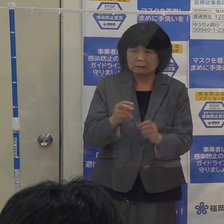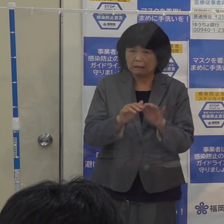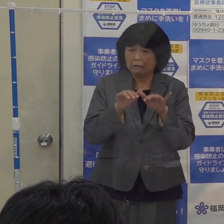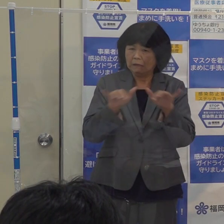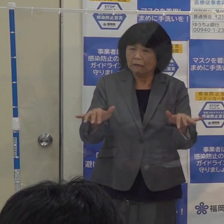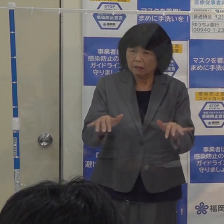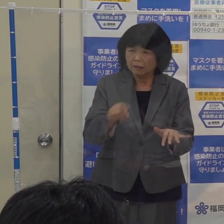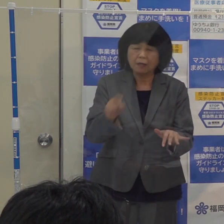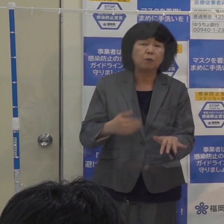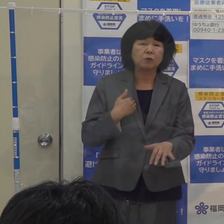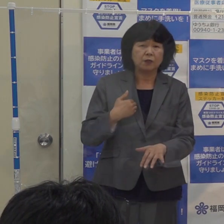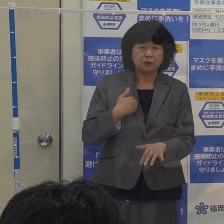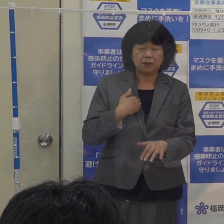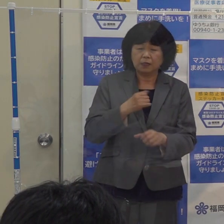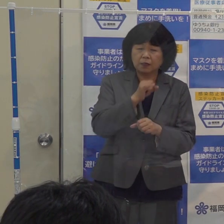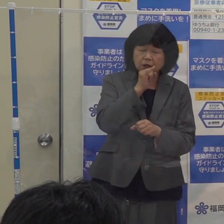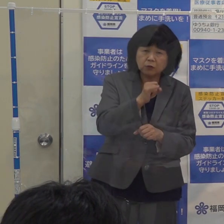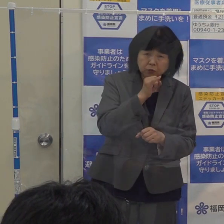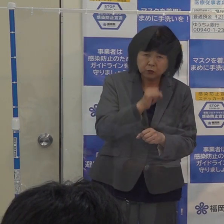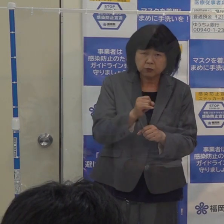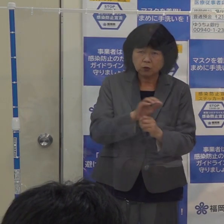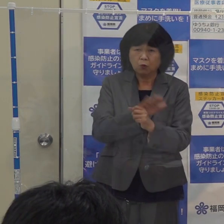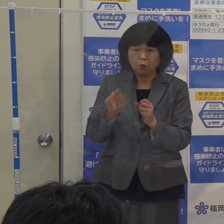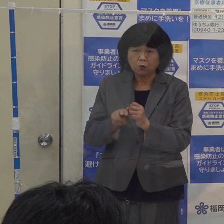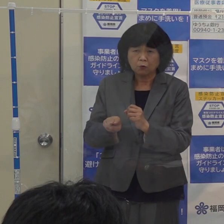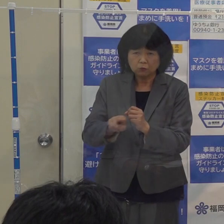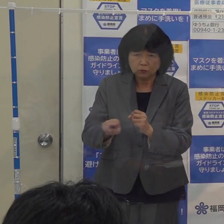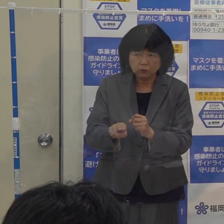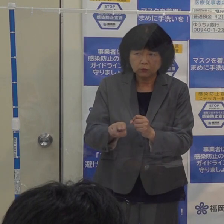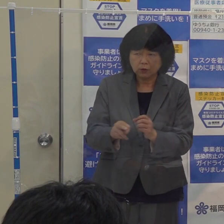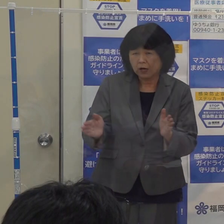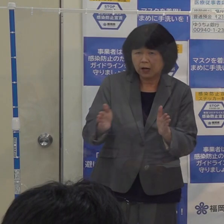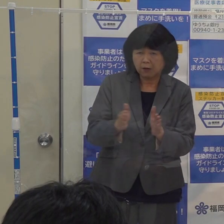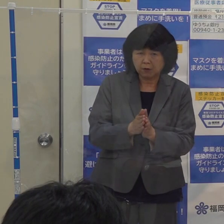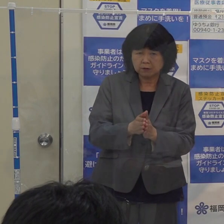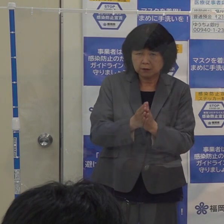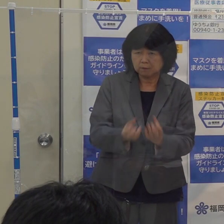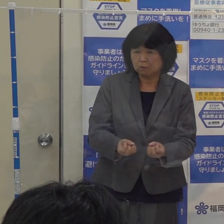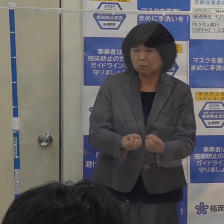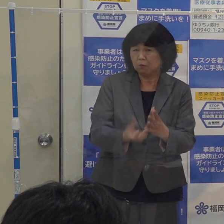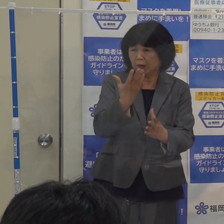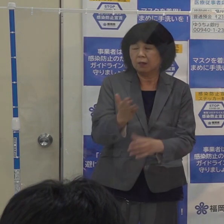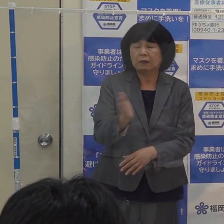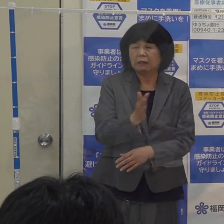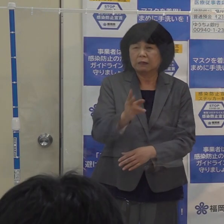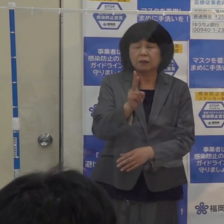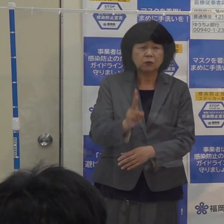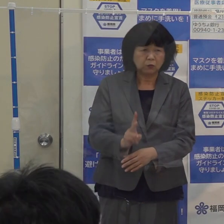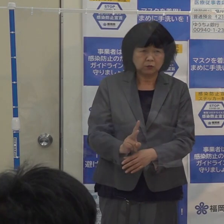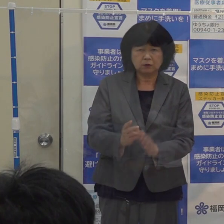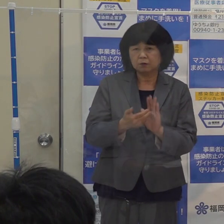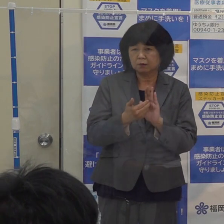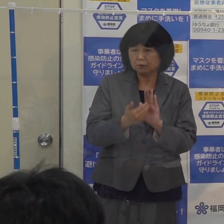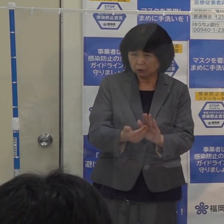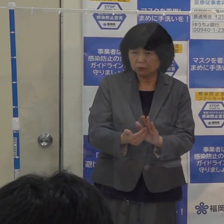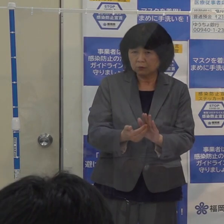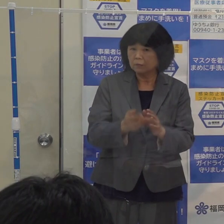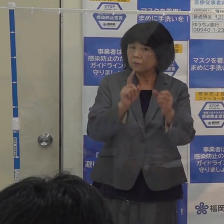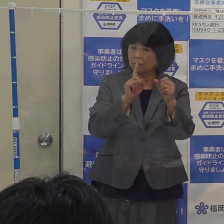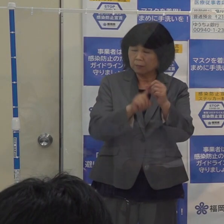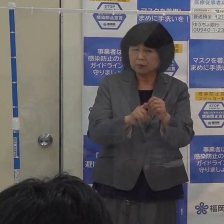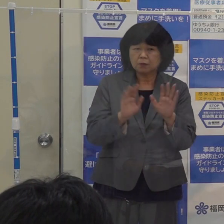このインフルエンザとコロナの同時流行とコロナの次の波に備えるために 今年は